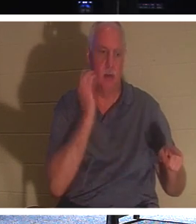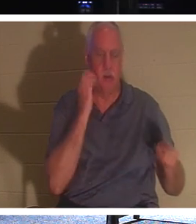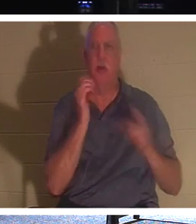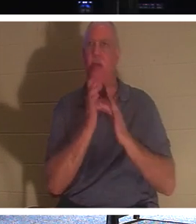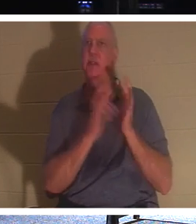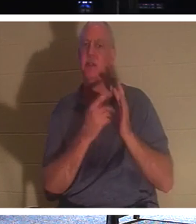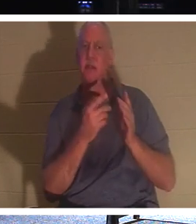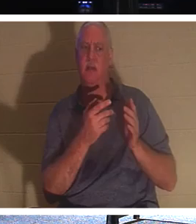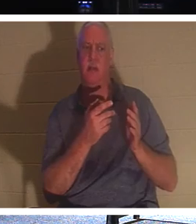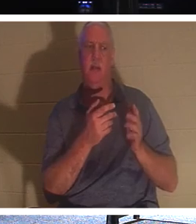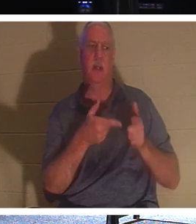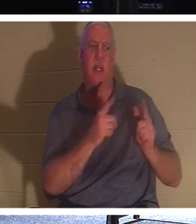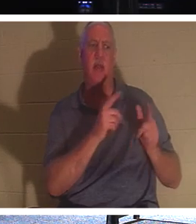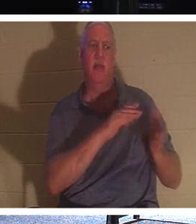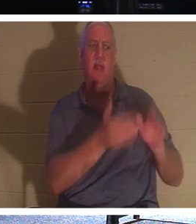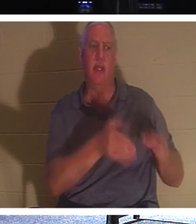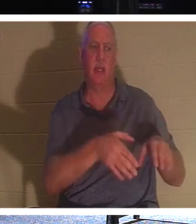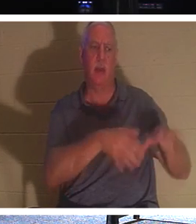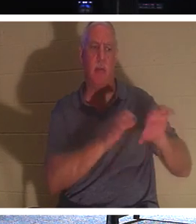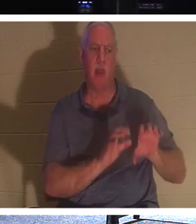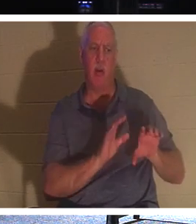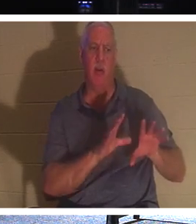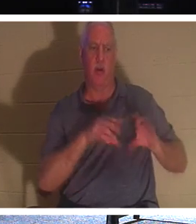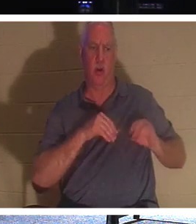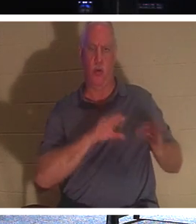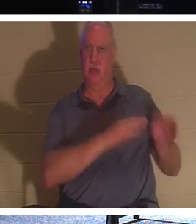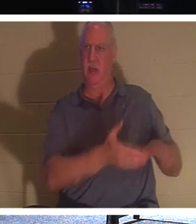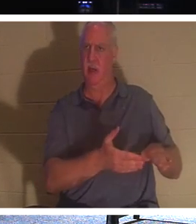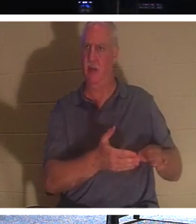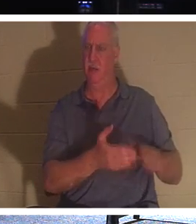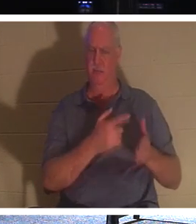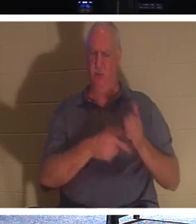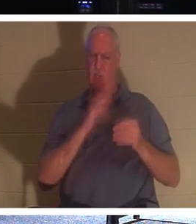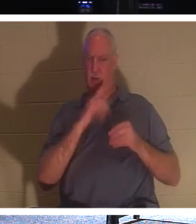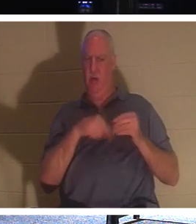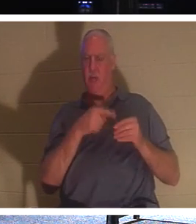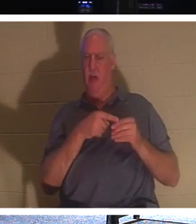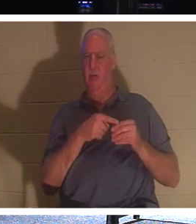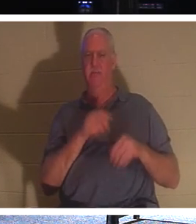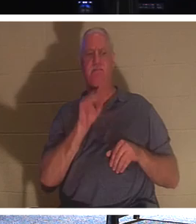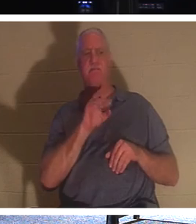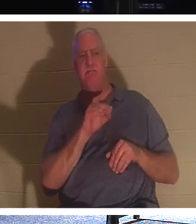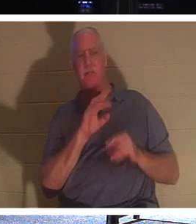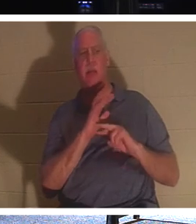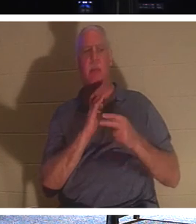死んだ人を埋葬できるのでしょうか？彼は何について話しているのでしょうか？彼はその表情で、本当に必要なのは